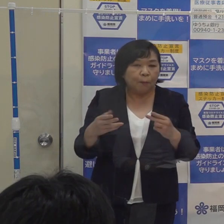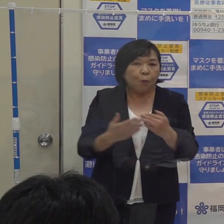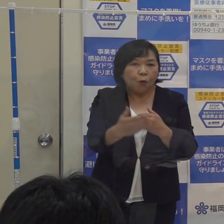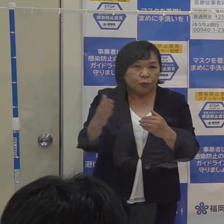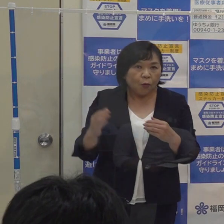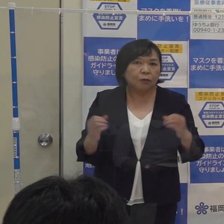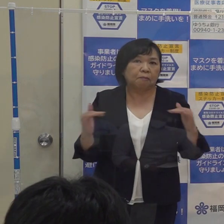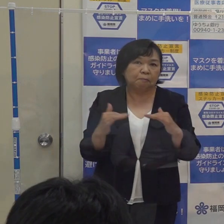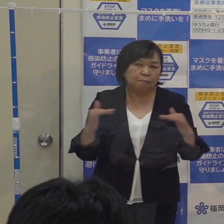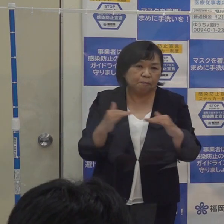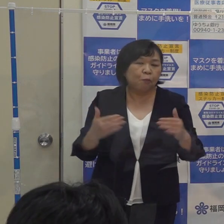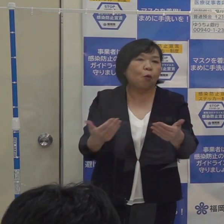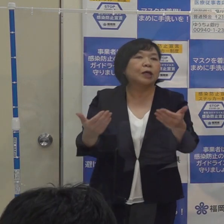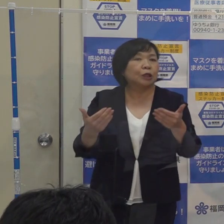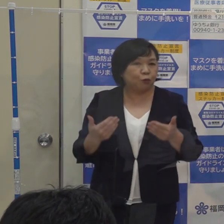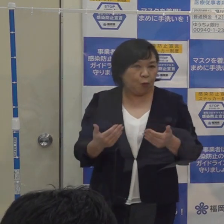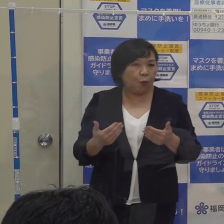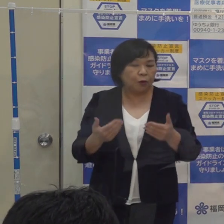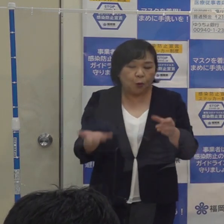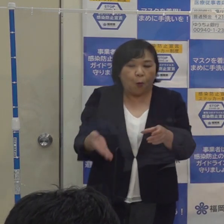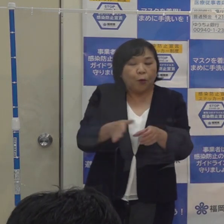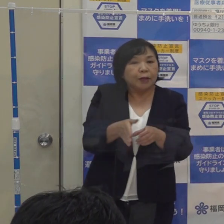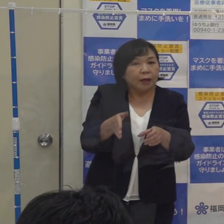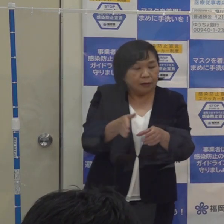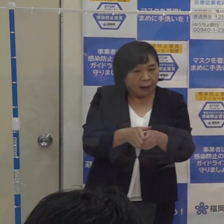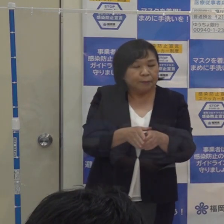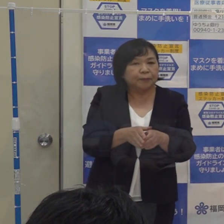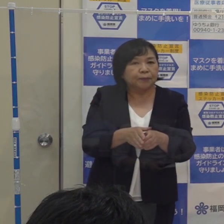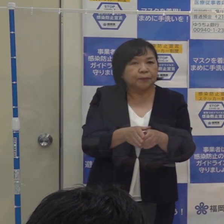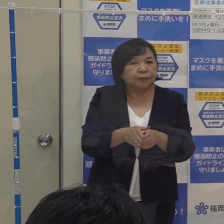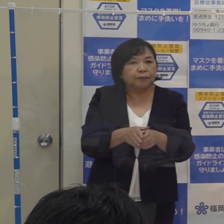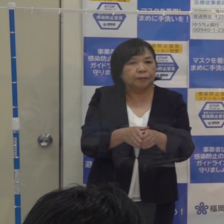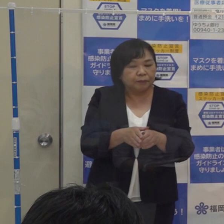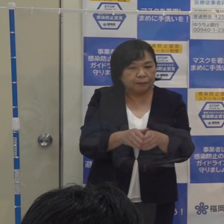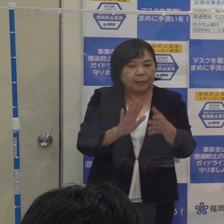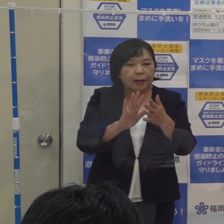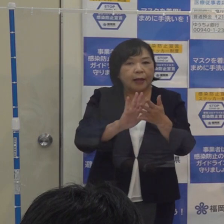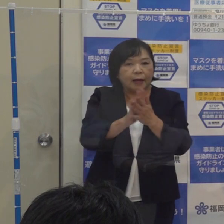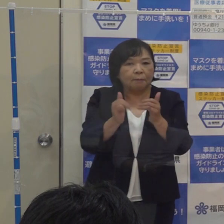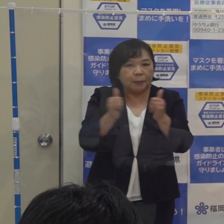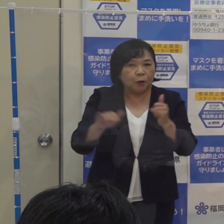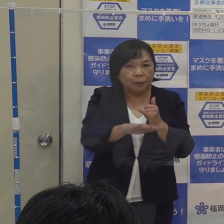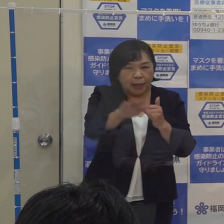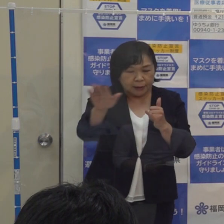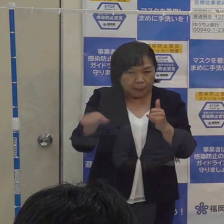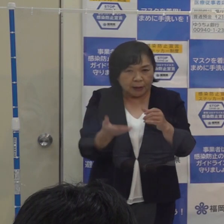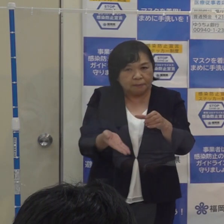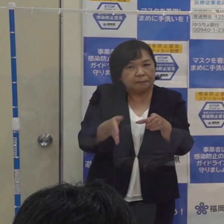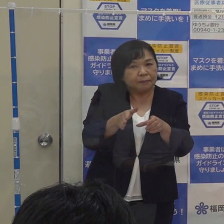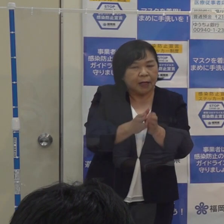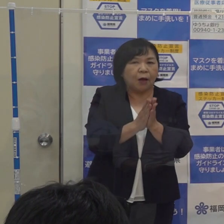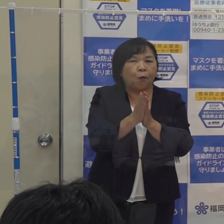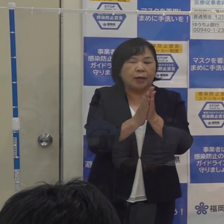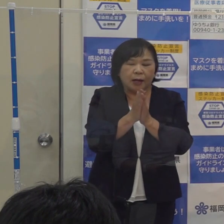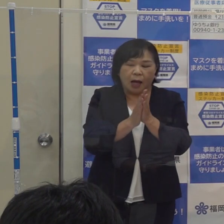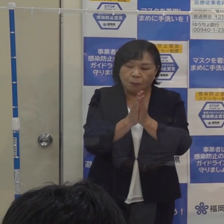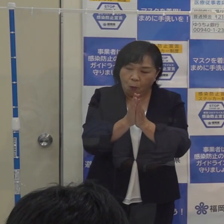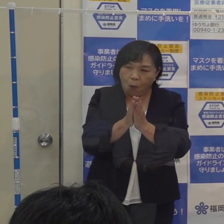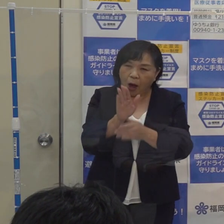これらを踏まえて どういう事業者あるいは県民の皆さんに追加的なお願いをすべきかどうか